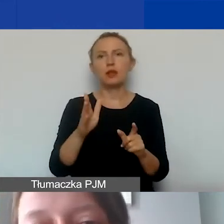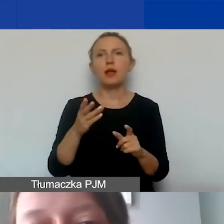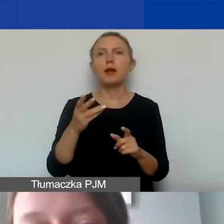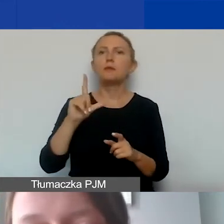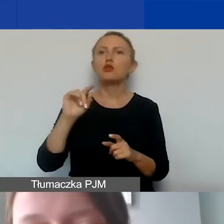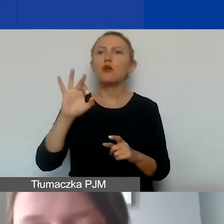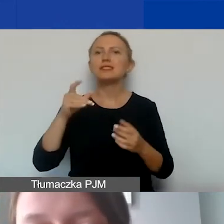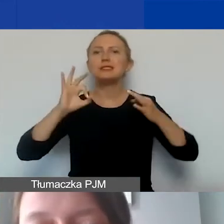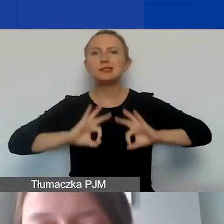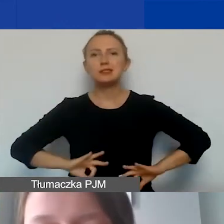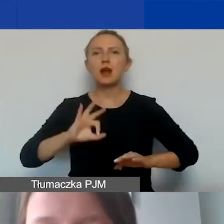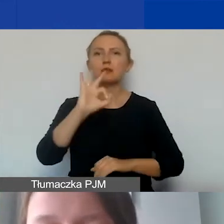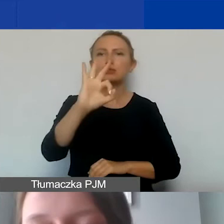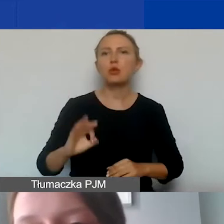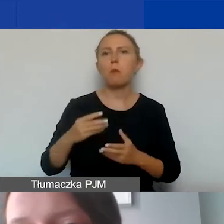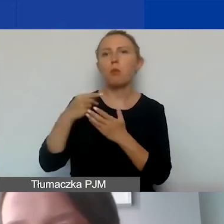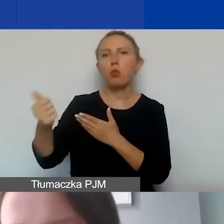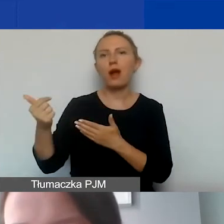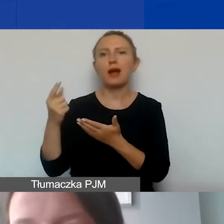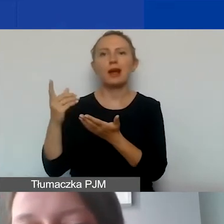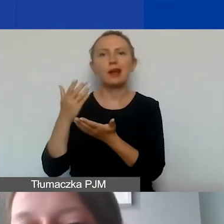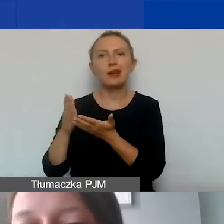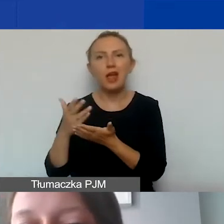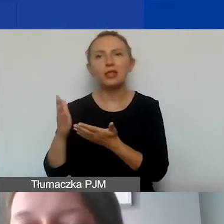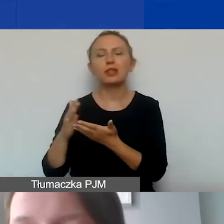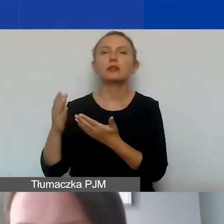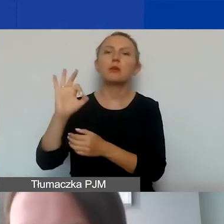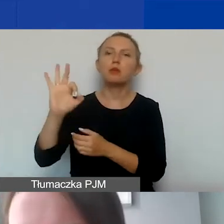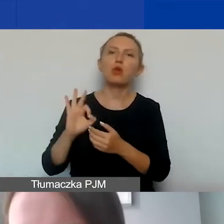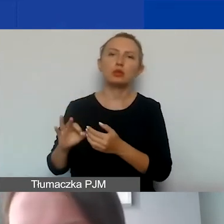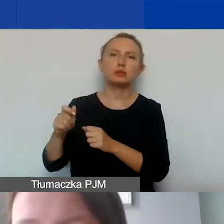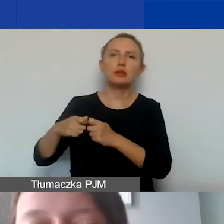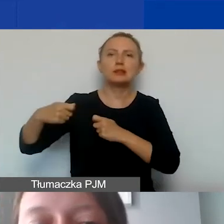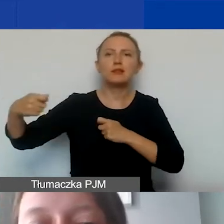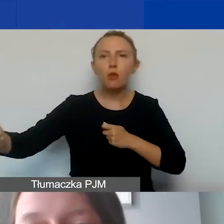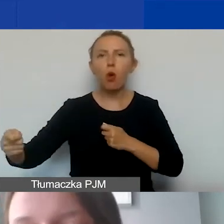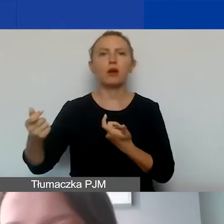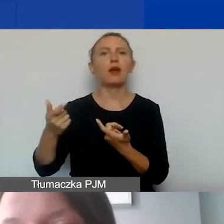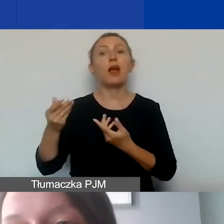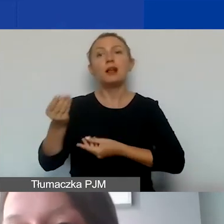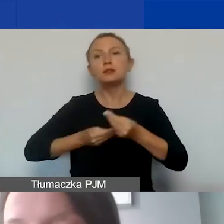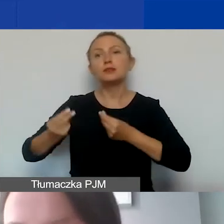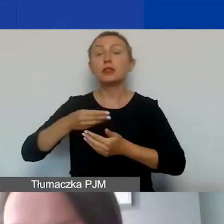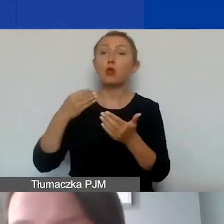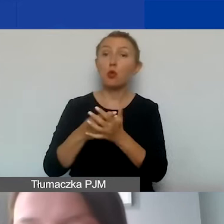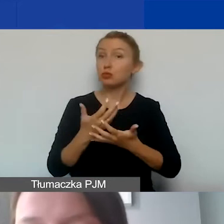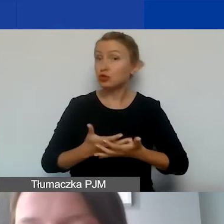odsetki z tytułu spłaty kredytów, odsetki za zwłokę, opłaty za transakcje finansowe, zakup ziemi, nieruchomości,